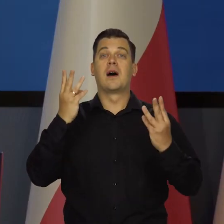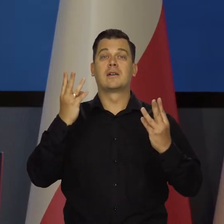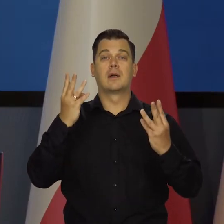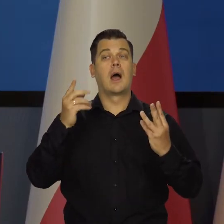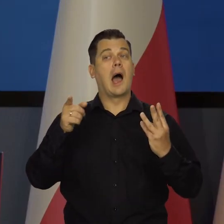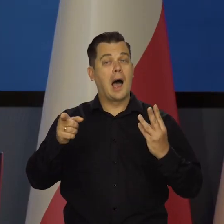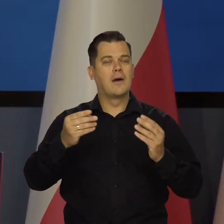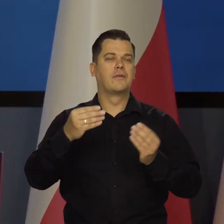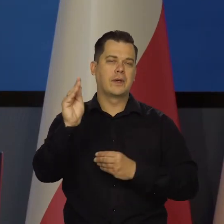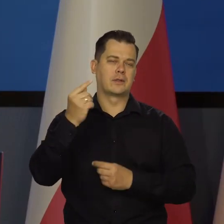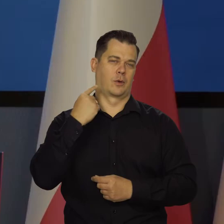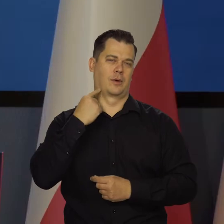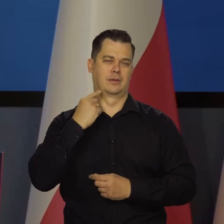ale liczy się zdanie większości.